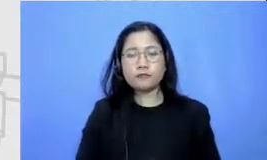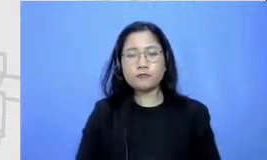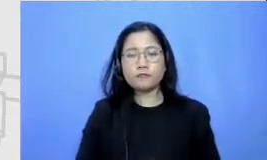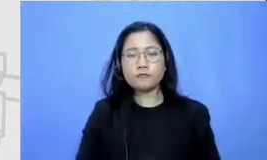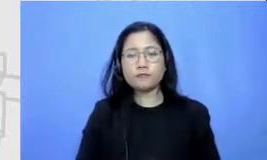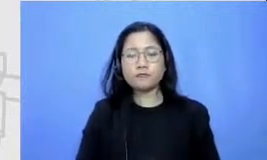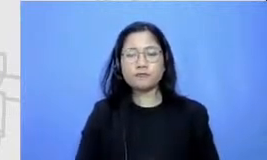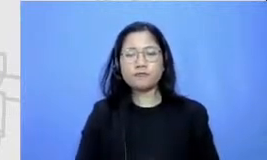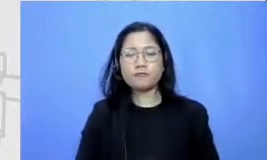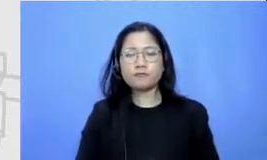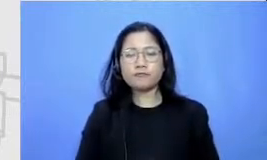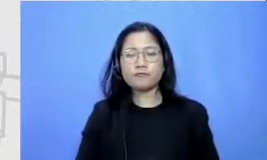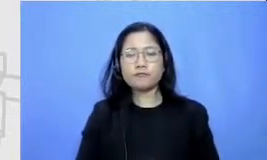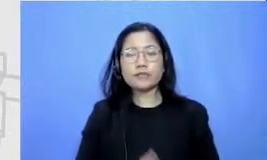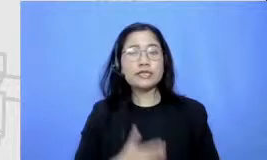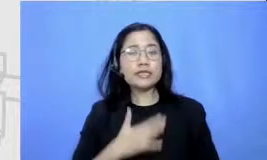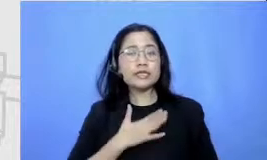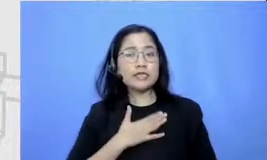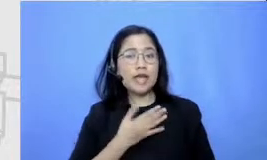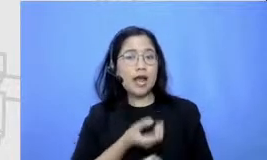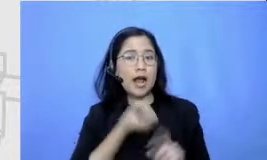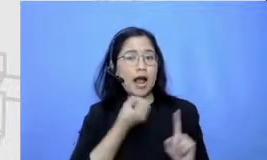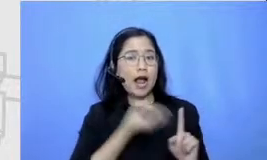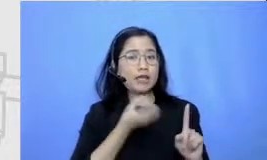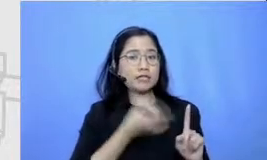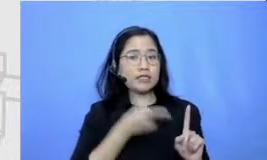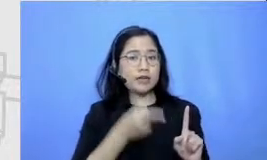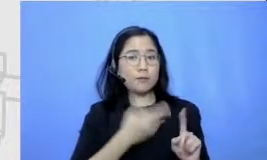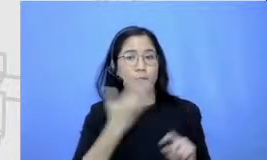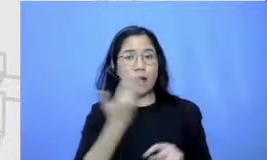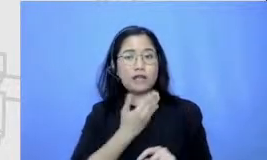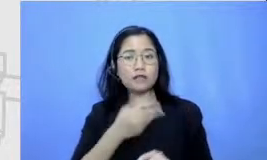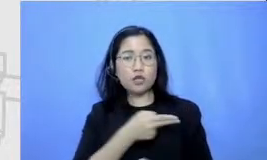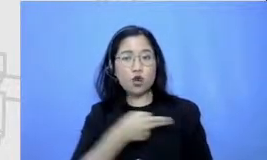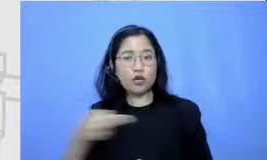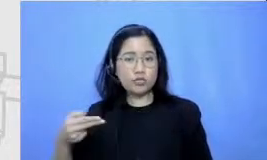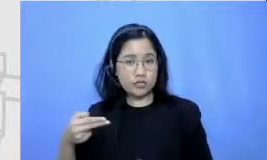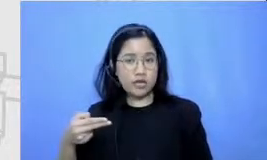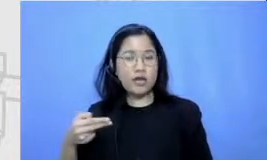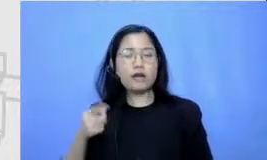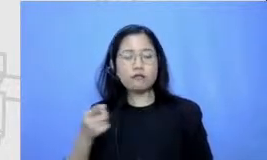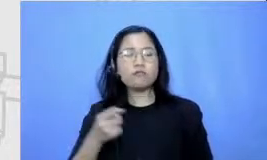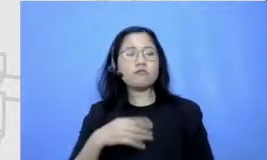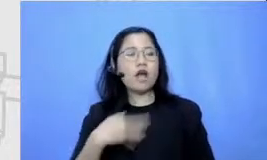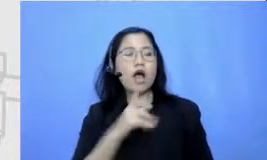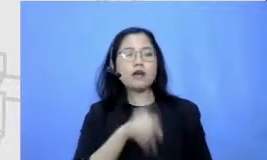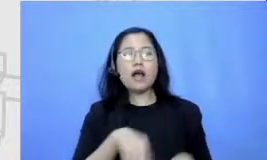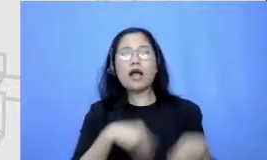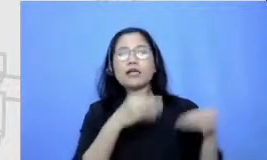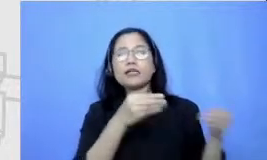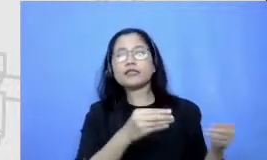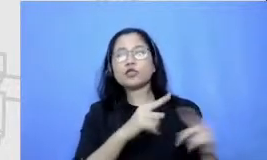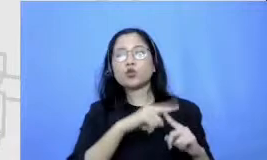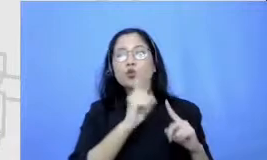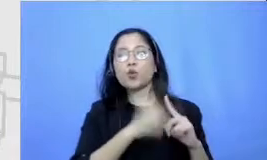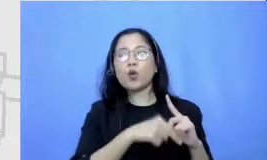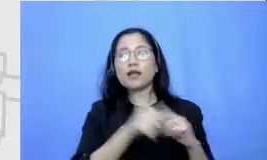pelajaran bahasa Indonesia saya menugaskan murid saya untuk membuat sebuah cerpen idenya